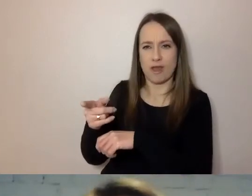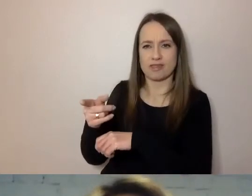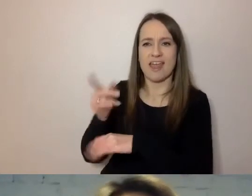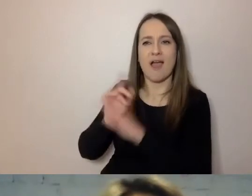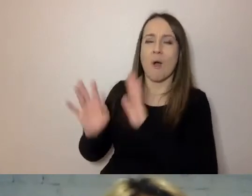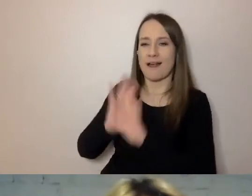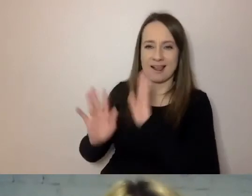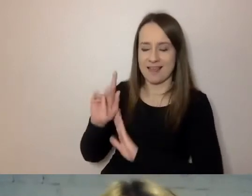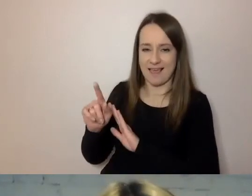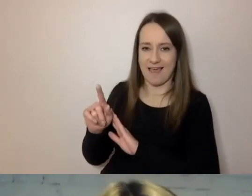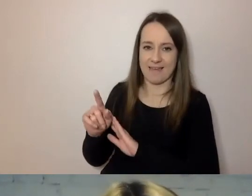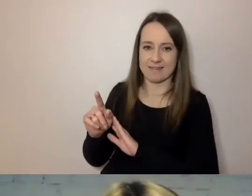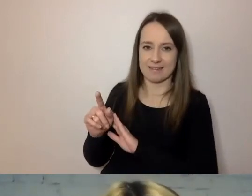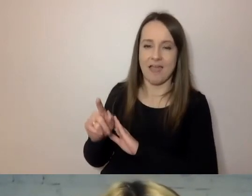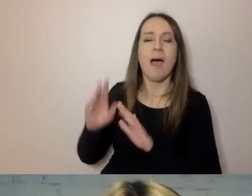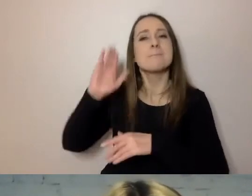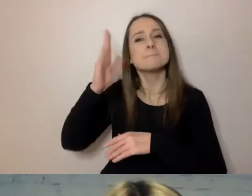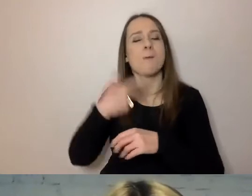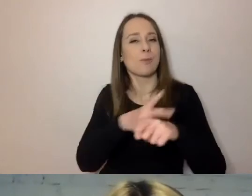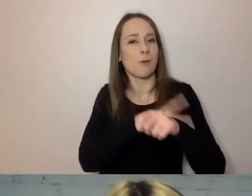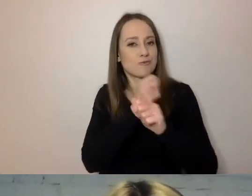Ten majestat nie jest do niczego potrzebny.